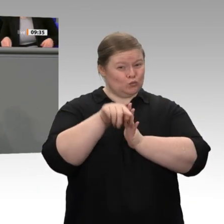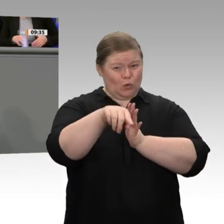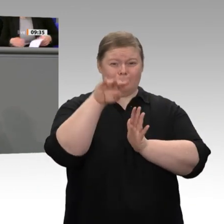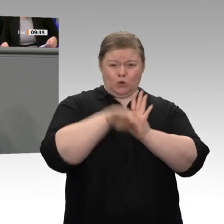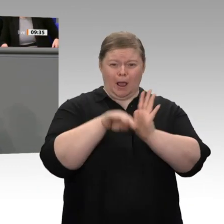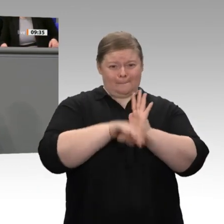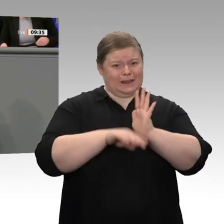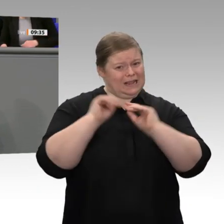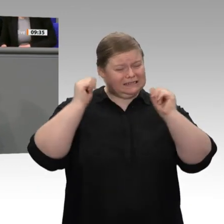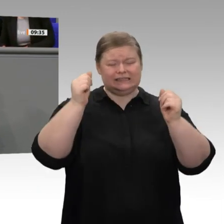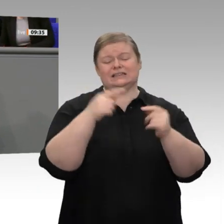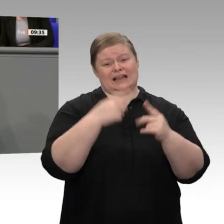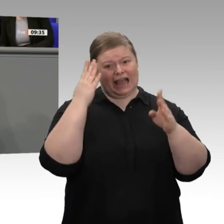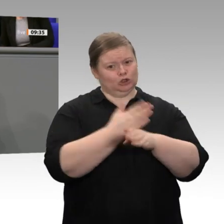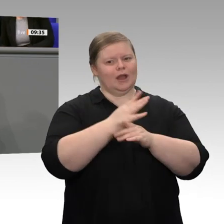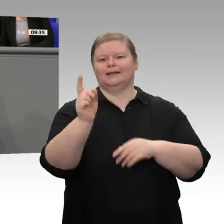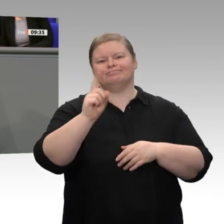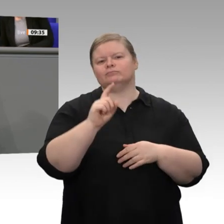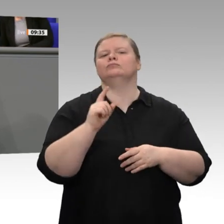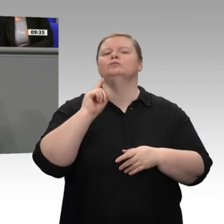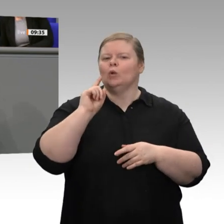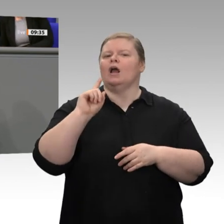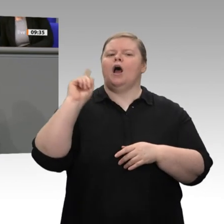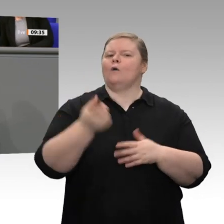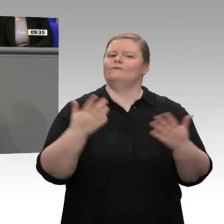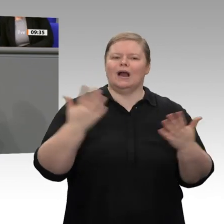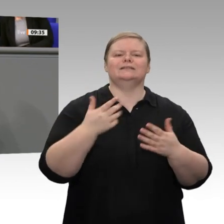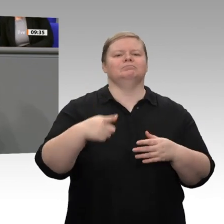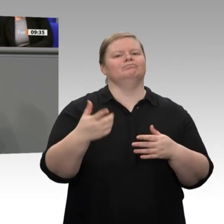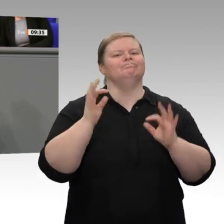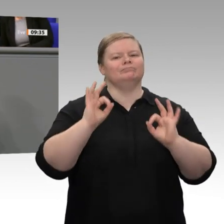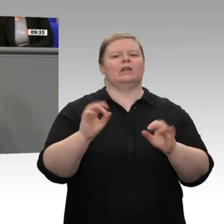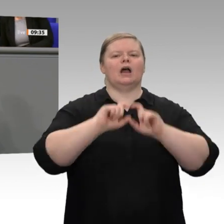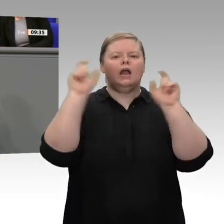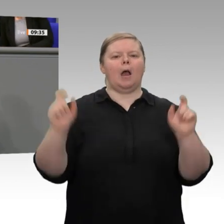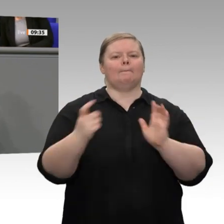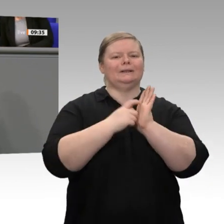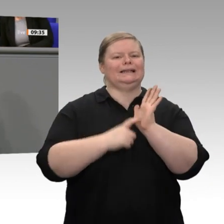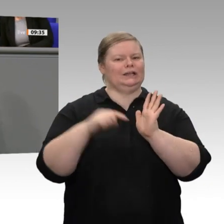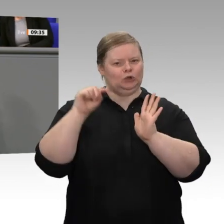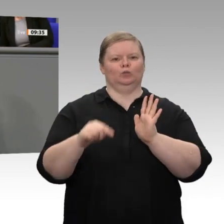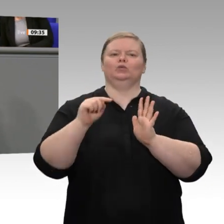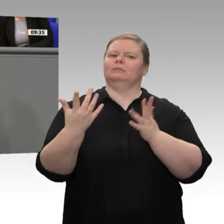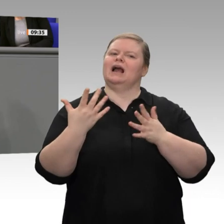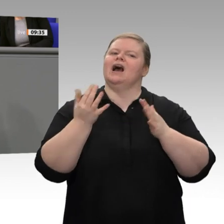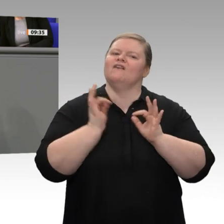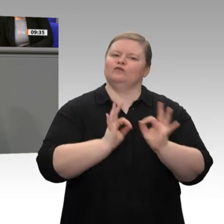Die Wirtschaft in Deutschland, der Mittelstand wollen verlässliche Rahmenbedingungen. Hier möchte ich gerne auf drei Punkte eingehen, die auch im Jahreswirtschaftsbericht an